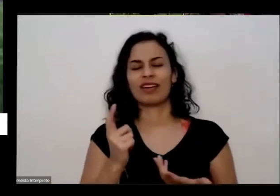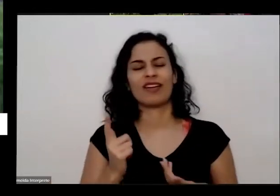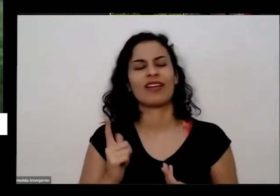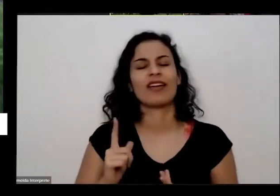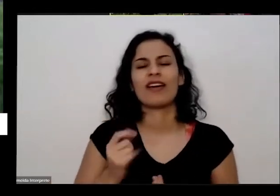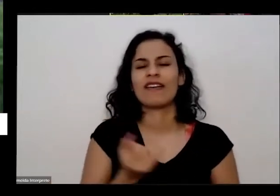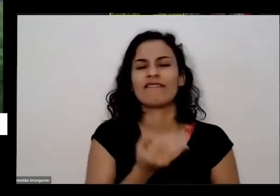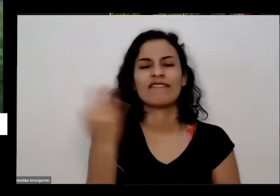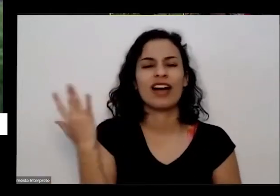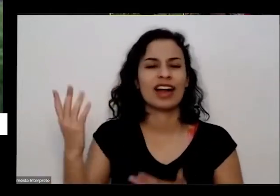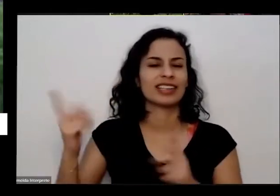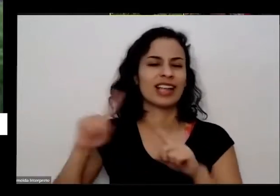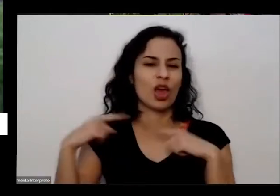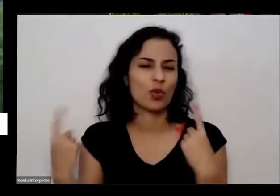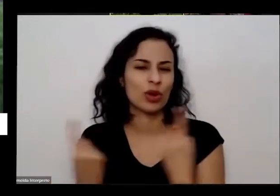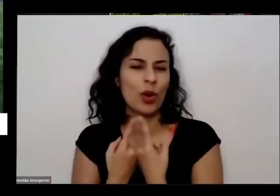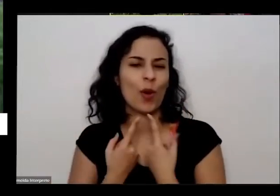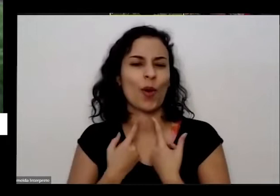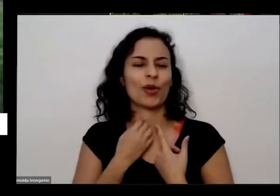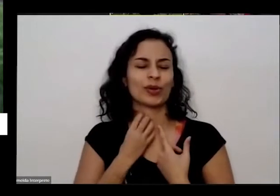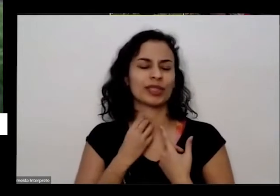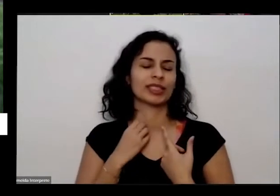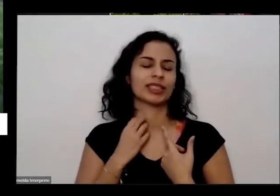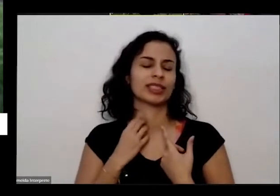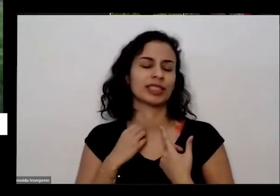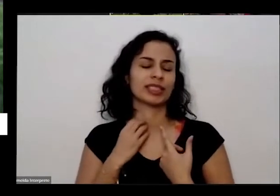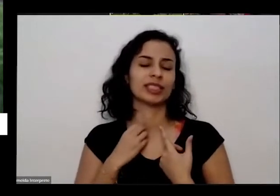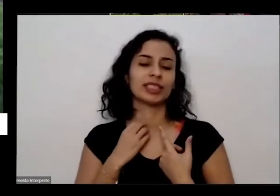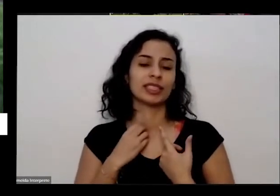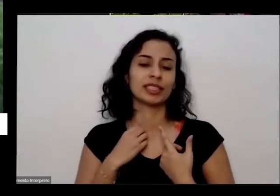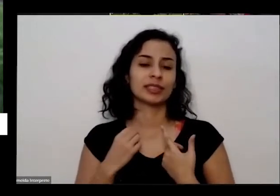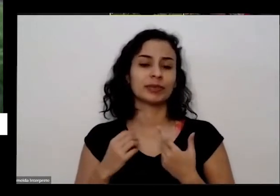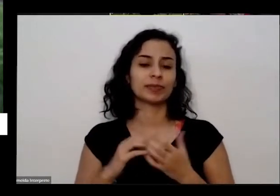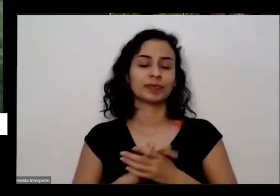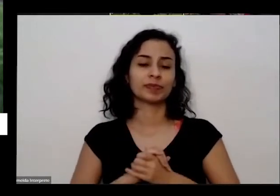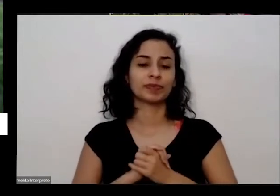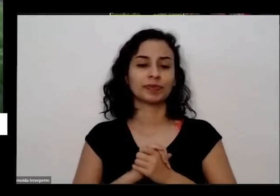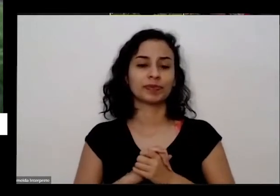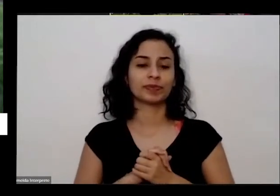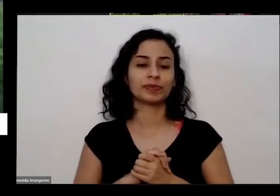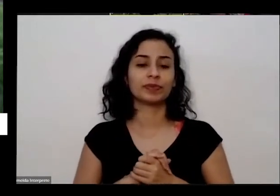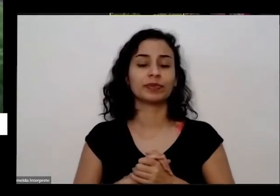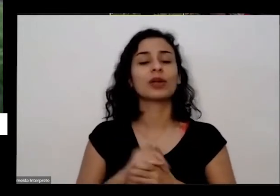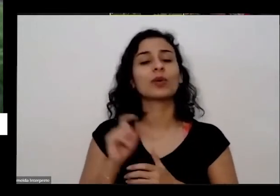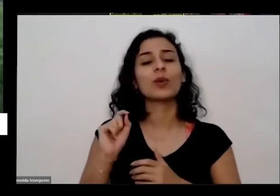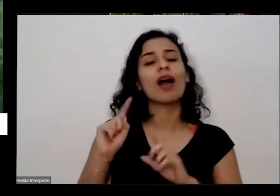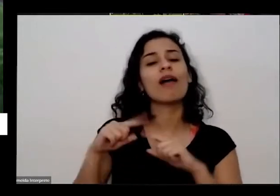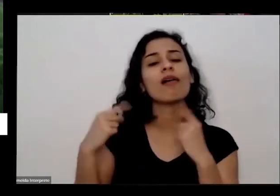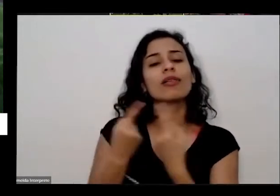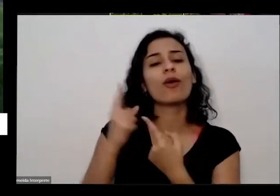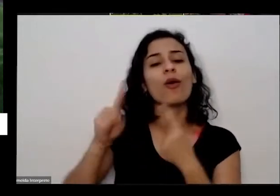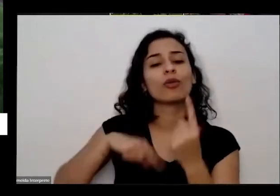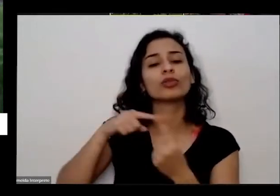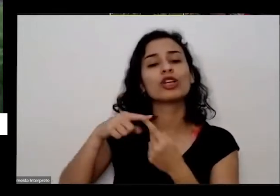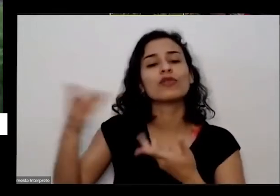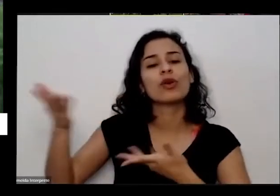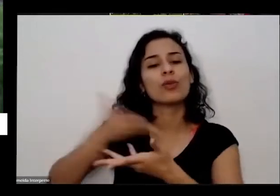assunto pela diversas plataformas é para trocar experiências com esse grupo de lado de Luanda que